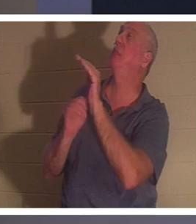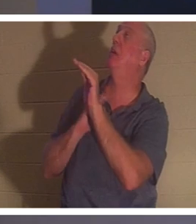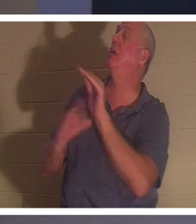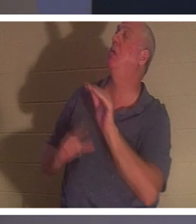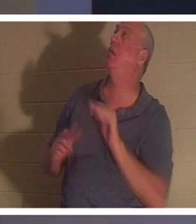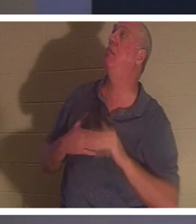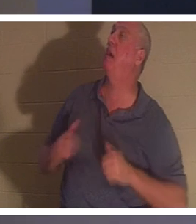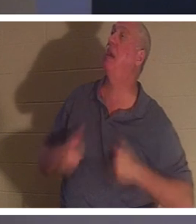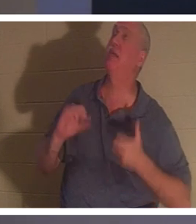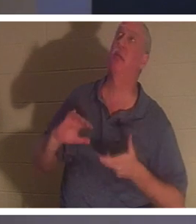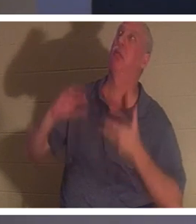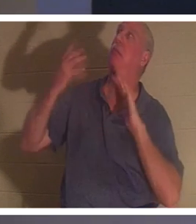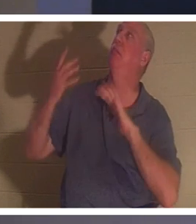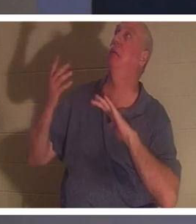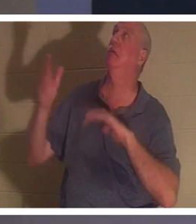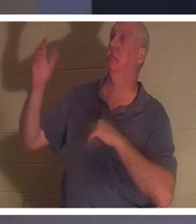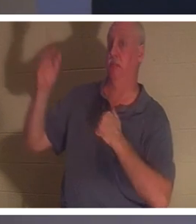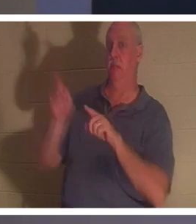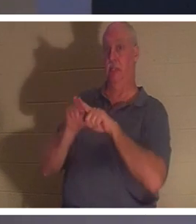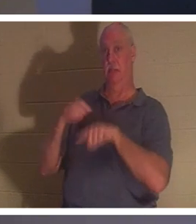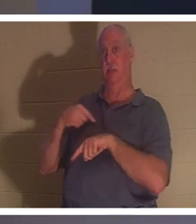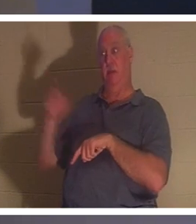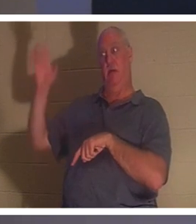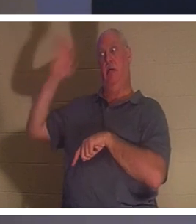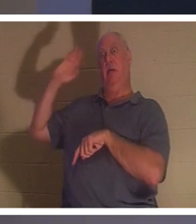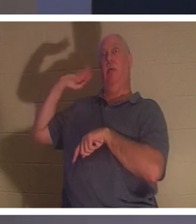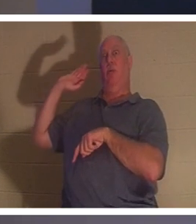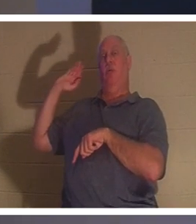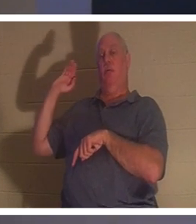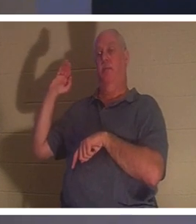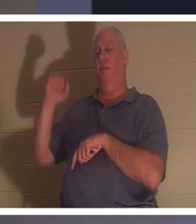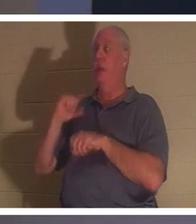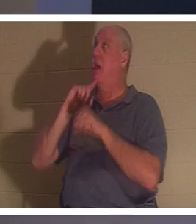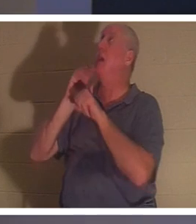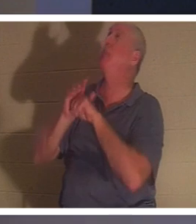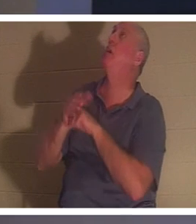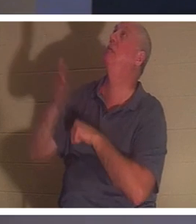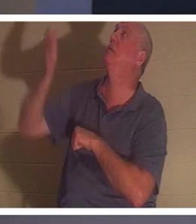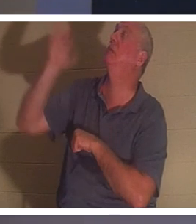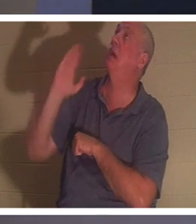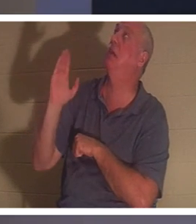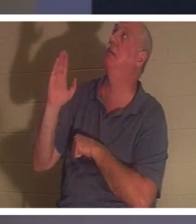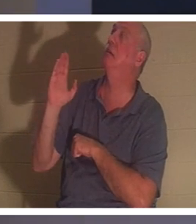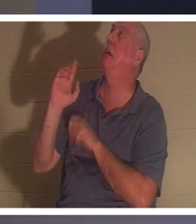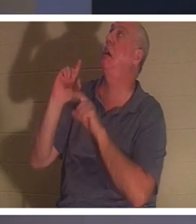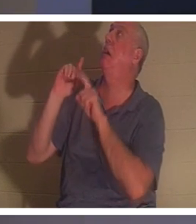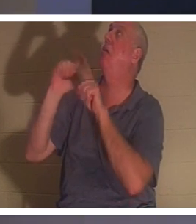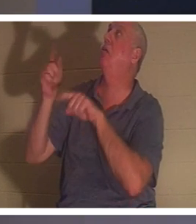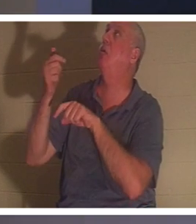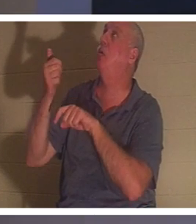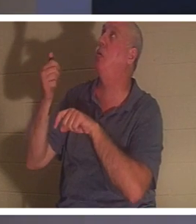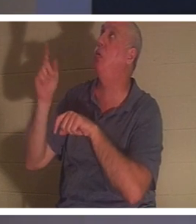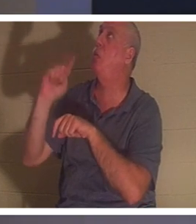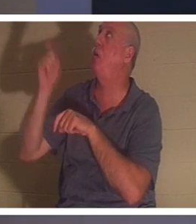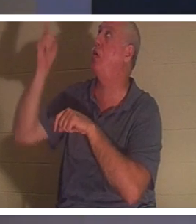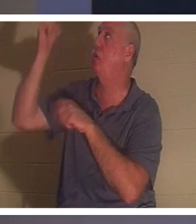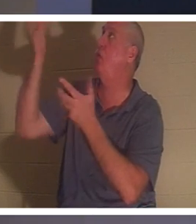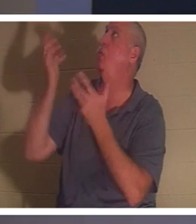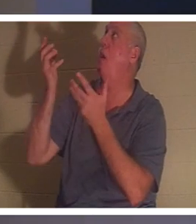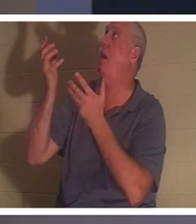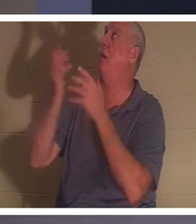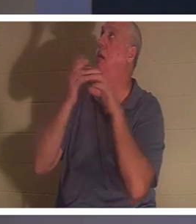多年前所做的那样。我向他保证，哦上帝，我会去任何你想要我去的地方，我会做的。到了这个